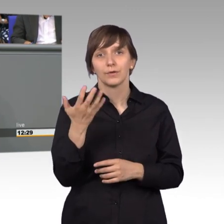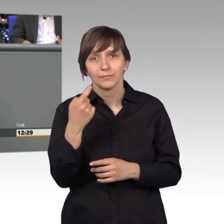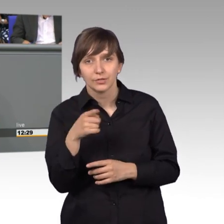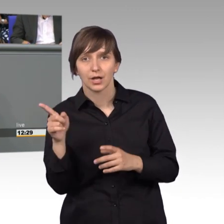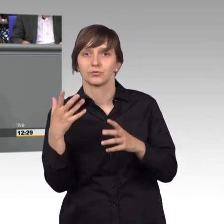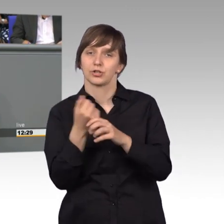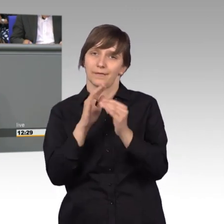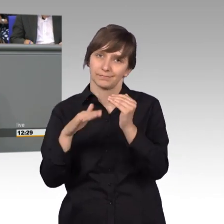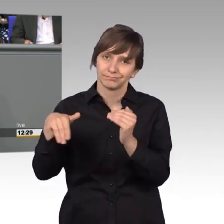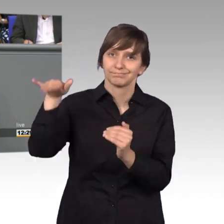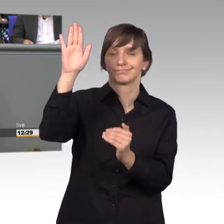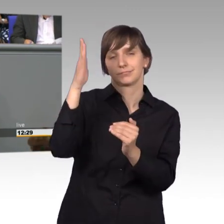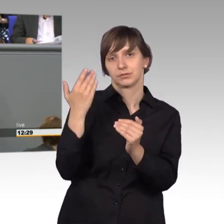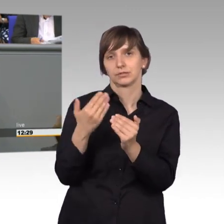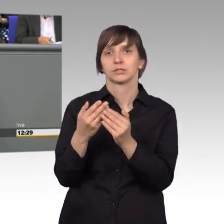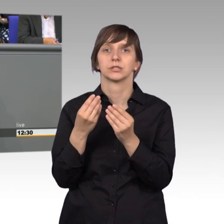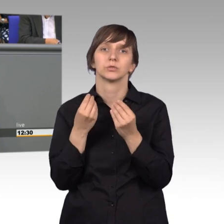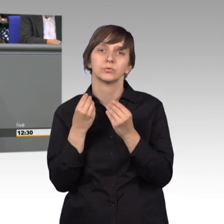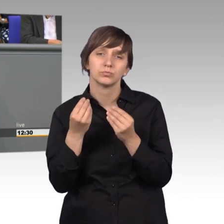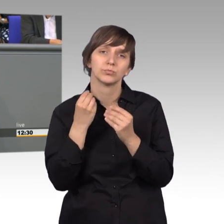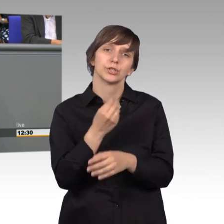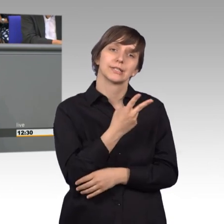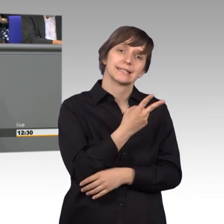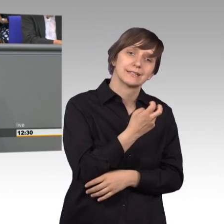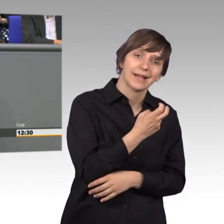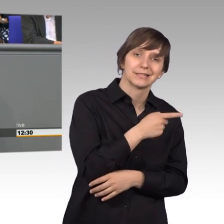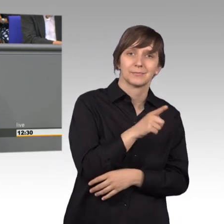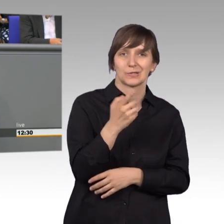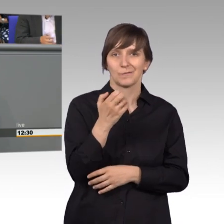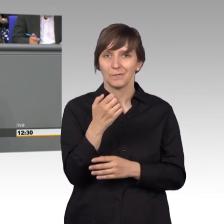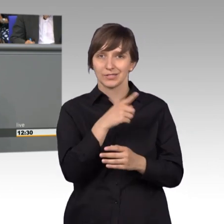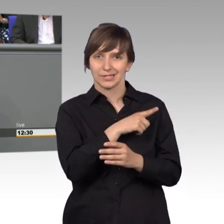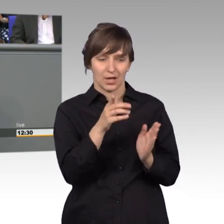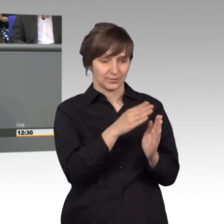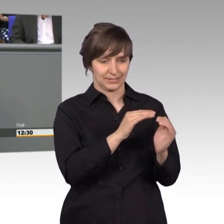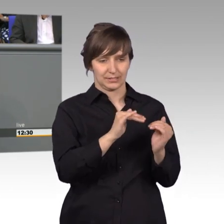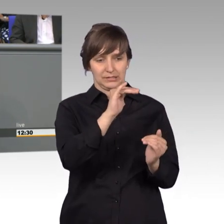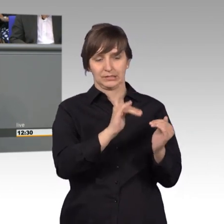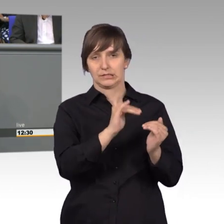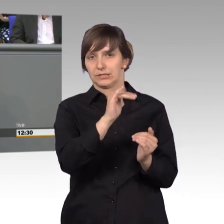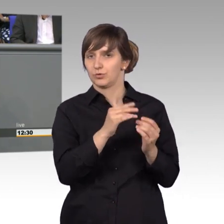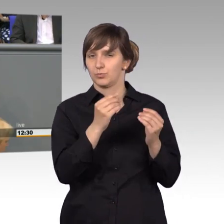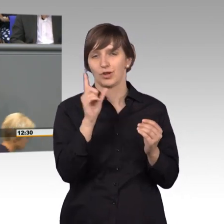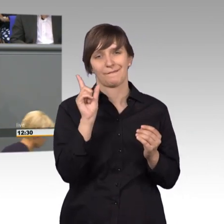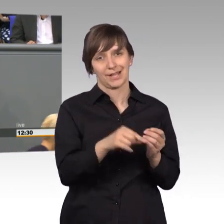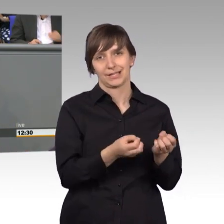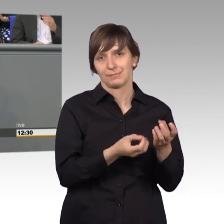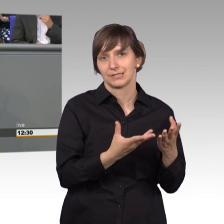der Spanne zwischen 20.000 und 50.000 passiert eigentlich wenig. Und wir haben immer noch die Möglichkeit selbst in der [unverständlich]